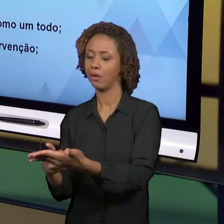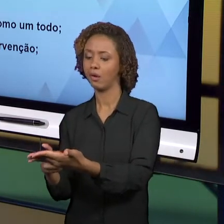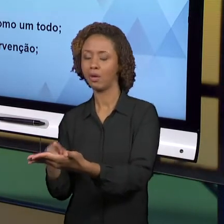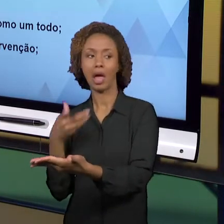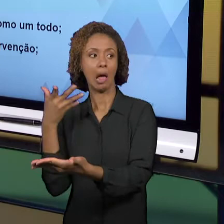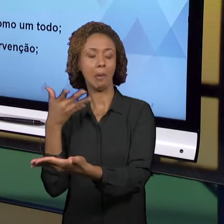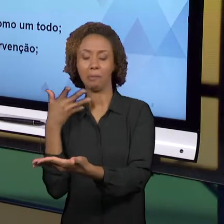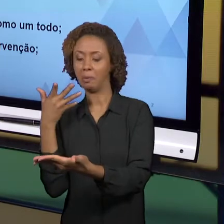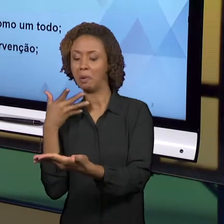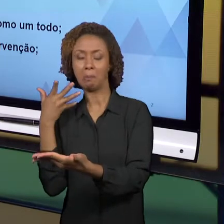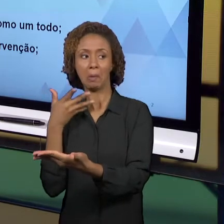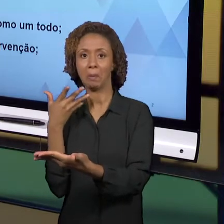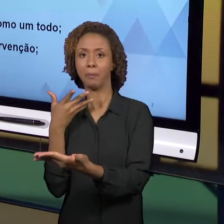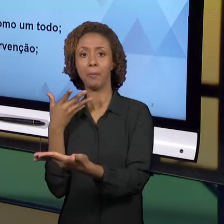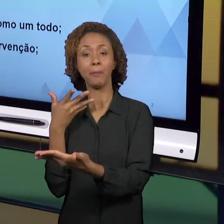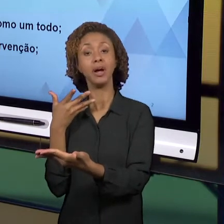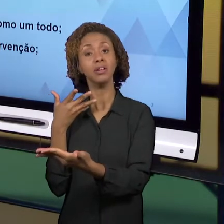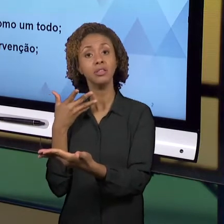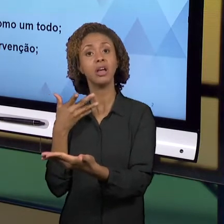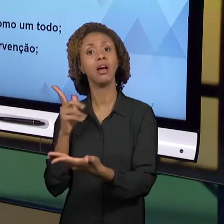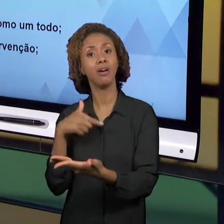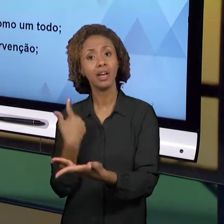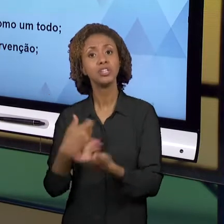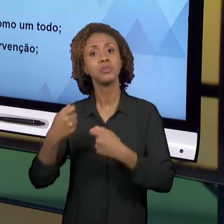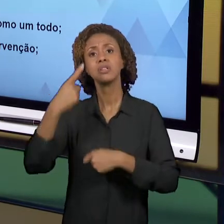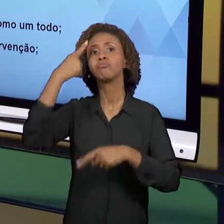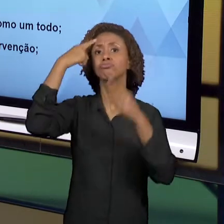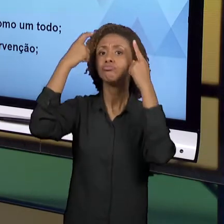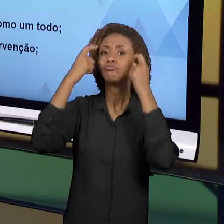CRIE SITUAÇÕES, ATIVIDADES QUE POSSIBILITEM QUE